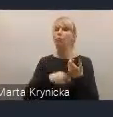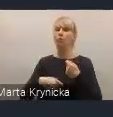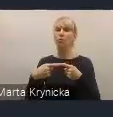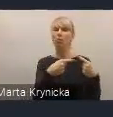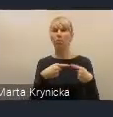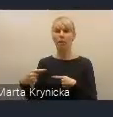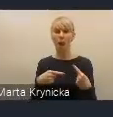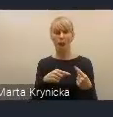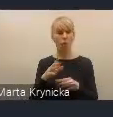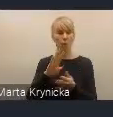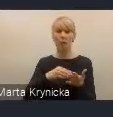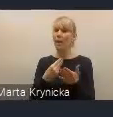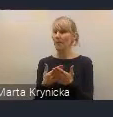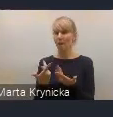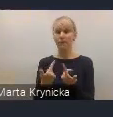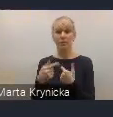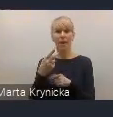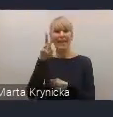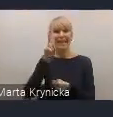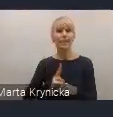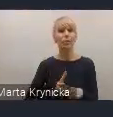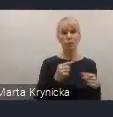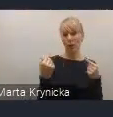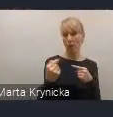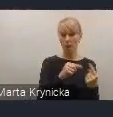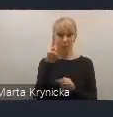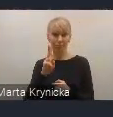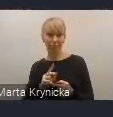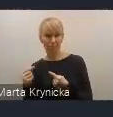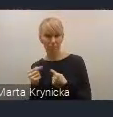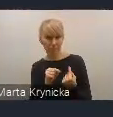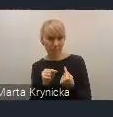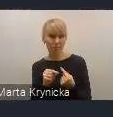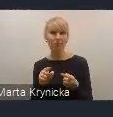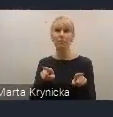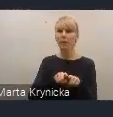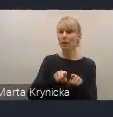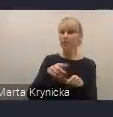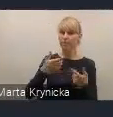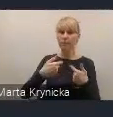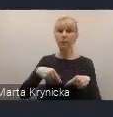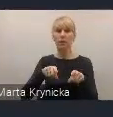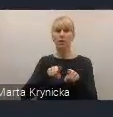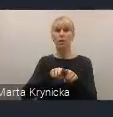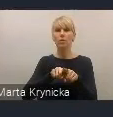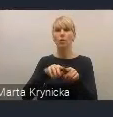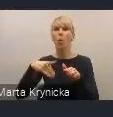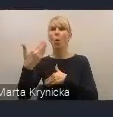ale będzie przełamywało to podejście, ale także wzmocni dialog ze stroną samorządową.